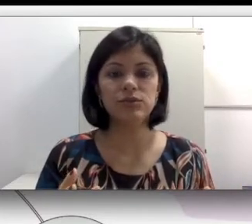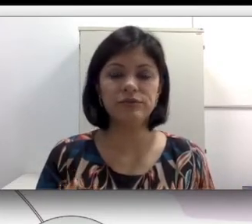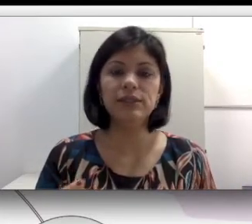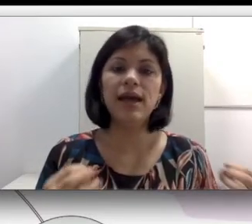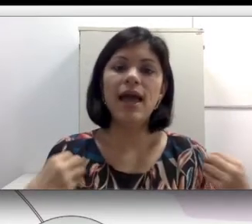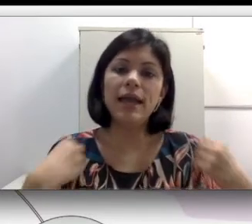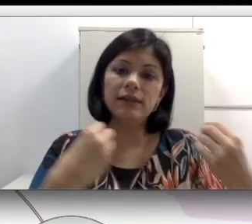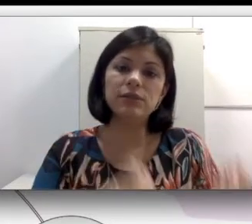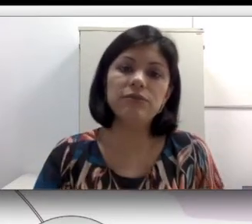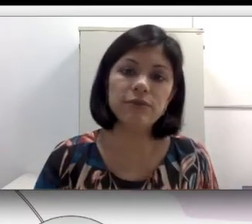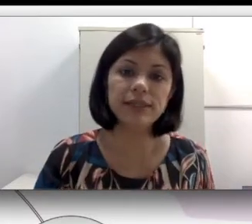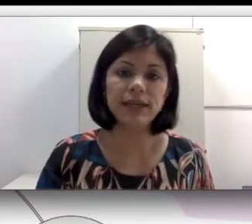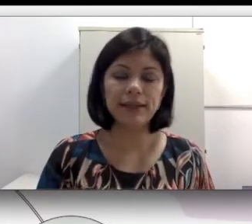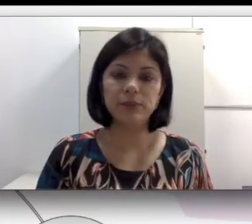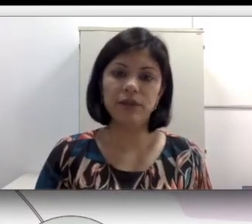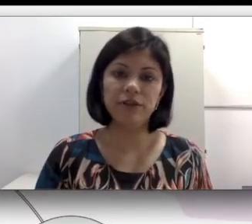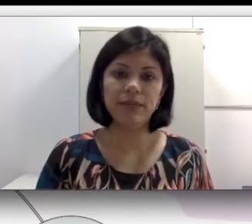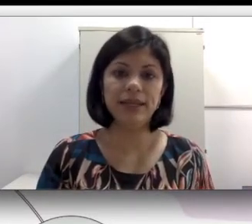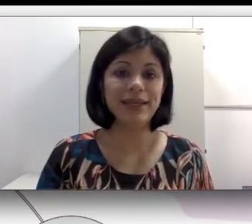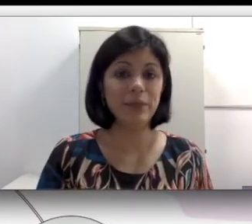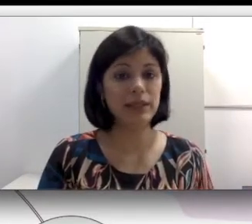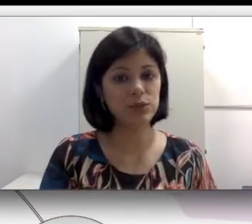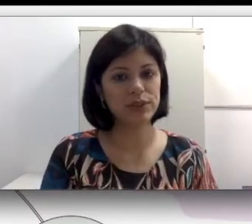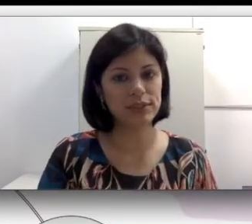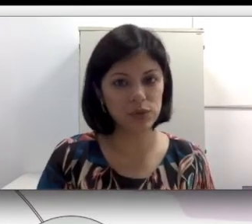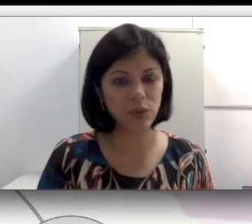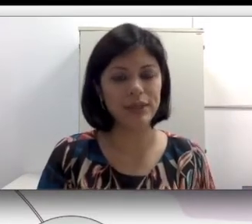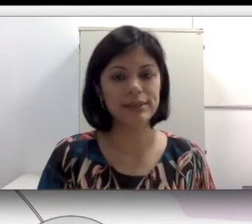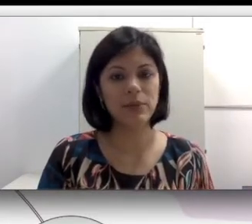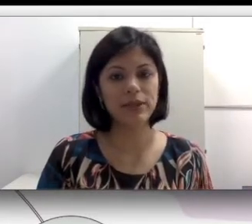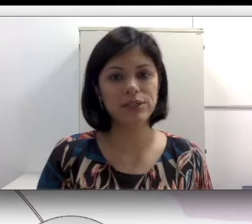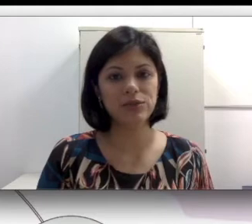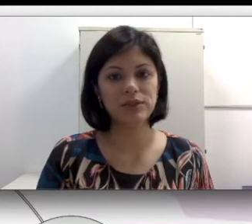vida são influenciadas pela família e pelas suas escolhas da abordagem Educacional. Se